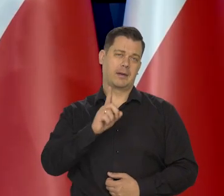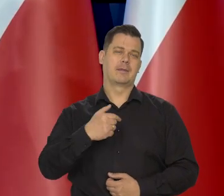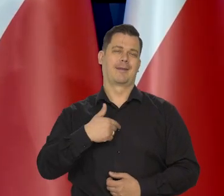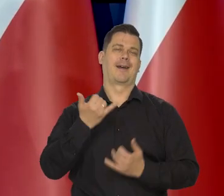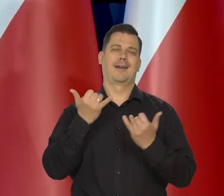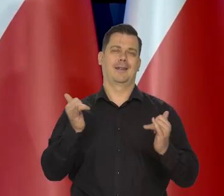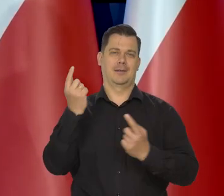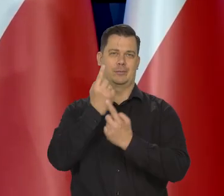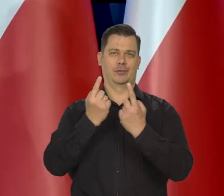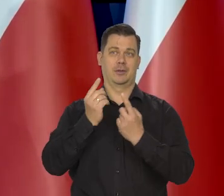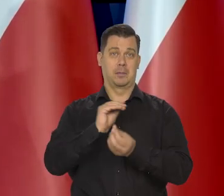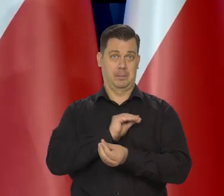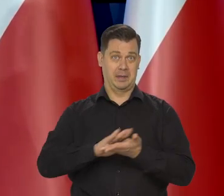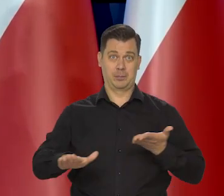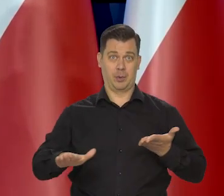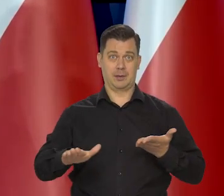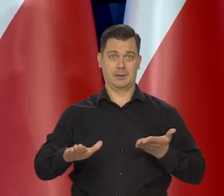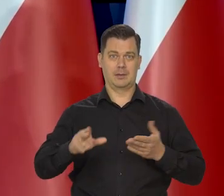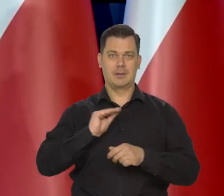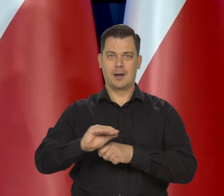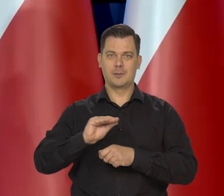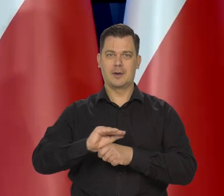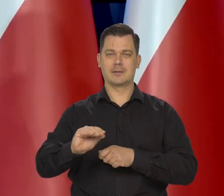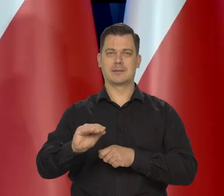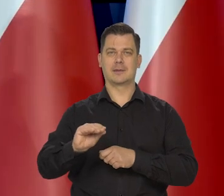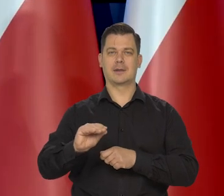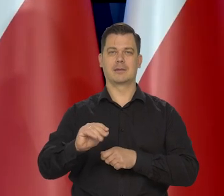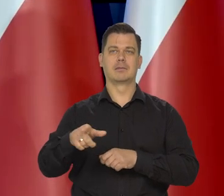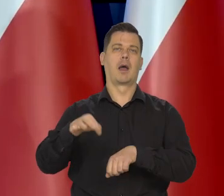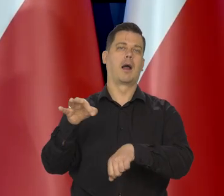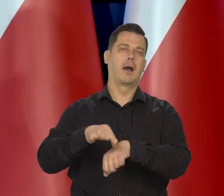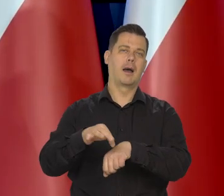jeśli chodzi o bezpłatną edukację już na przykład — Lekarzy i tak dalej...